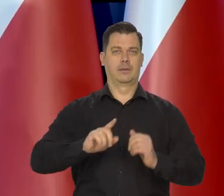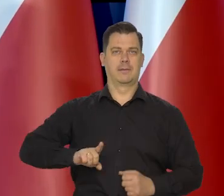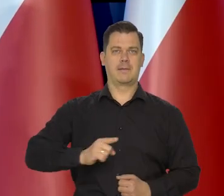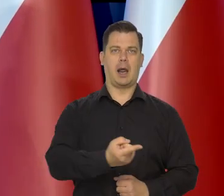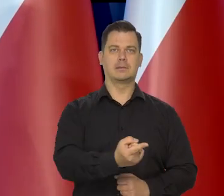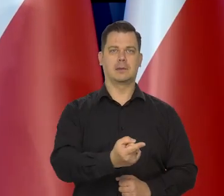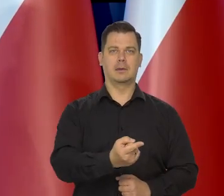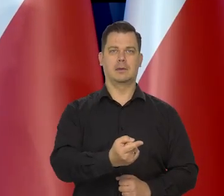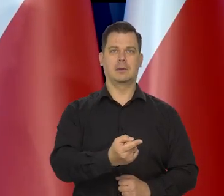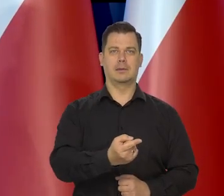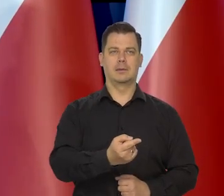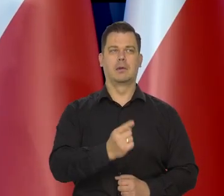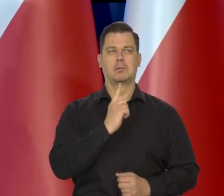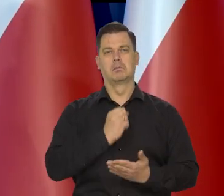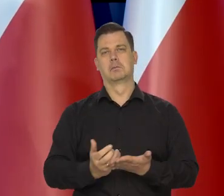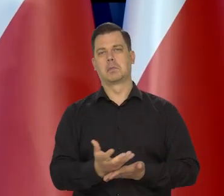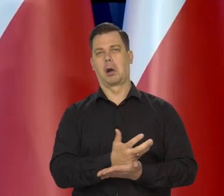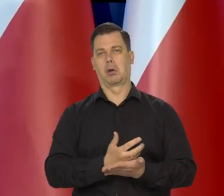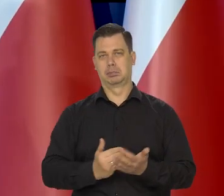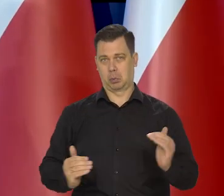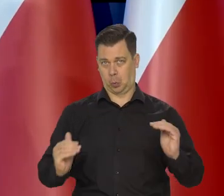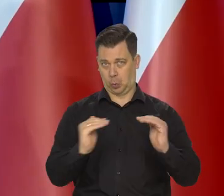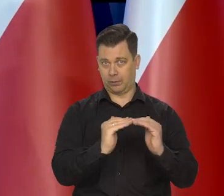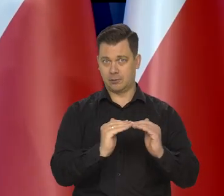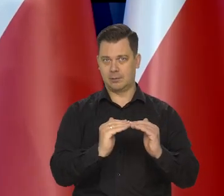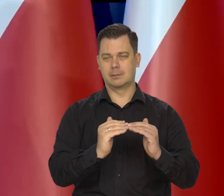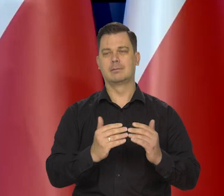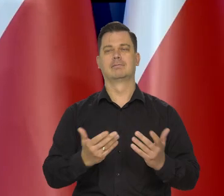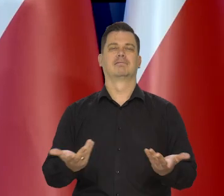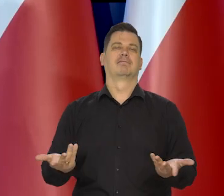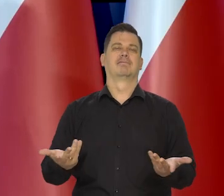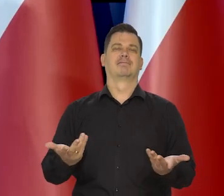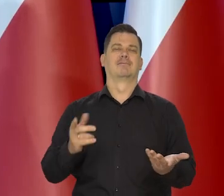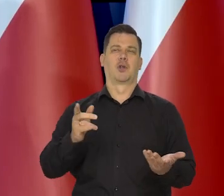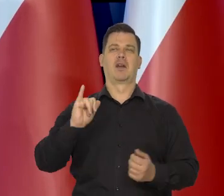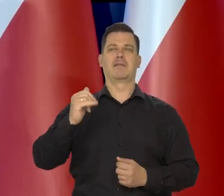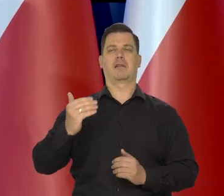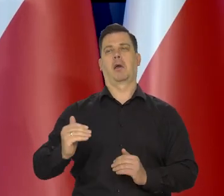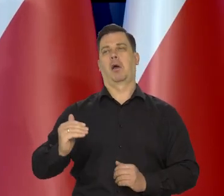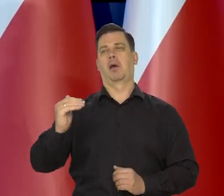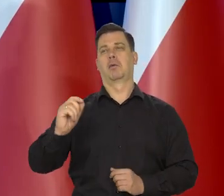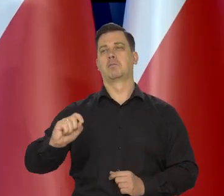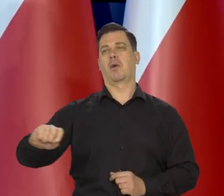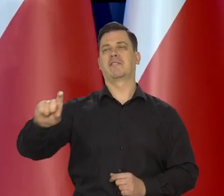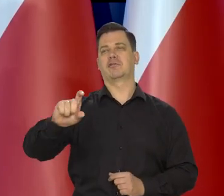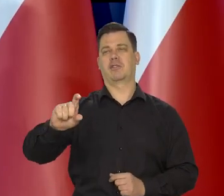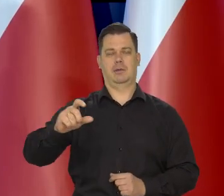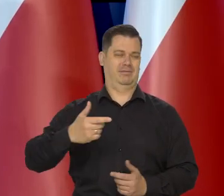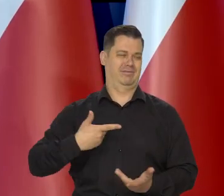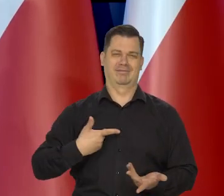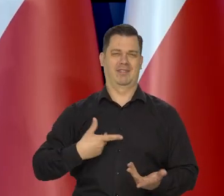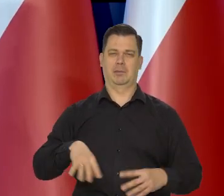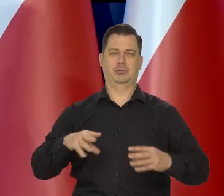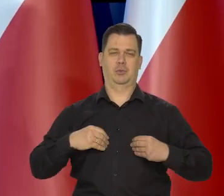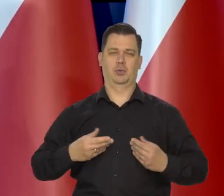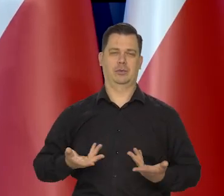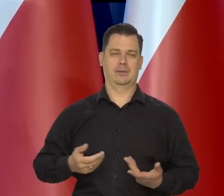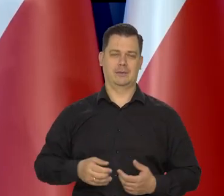jak rodzina francuska przeciętna, przynajmniej w dochodach realnych, to oczywiście, że zmiany kosztów żywności czy grzania nas tak mocno nie dotkną.